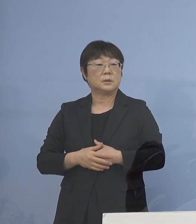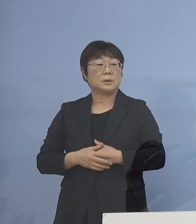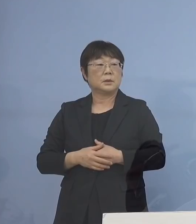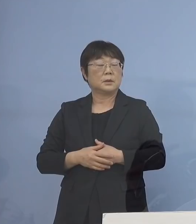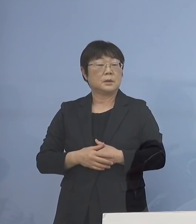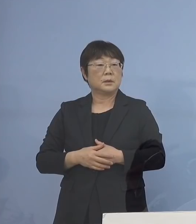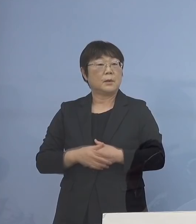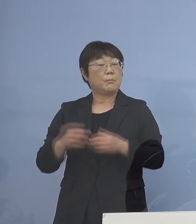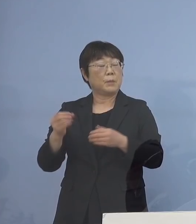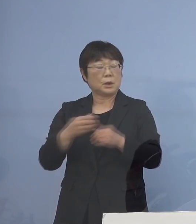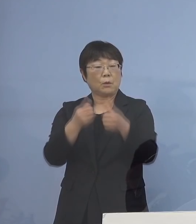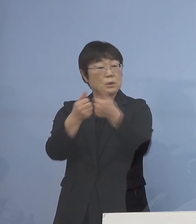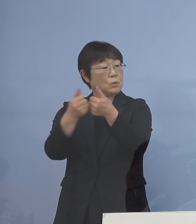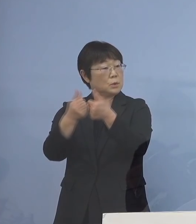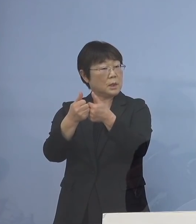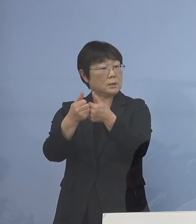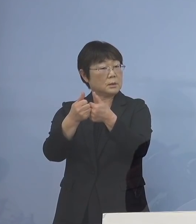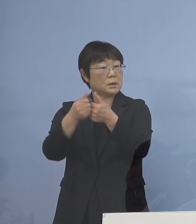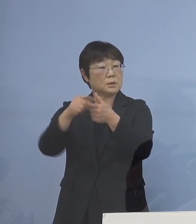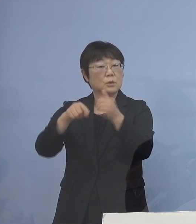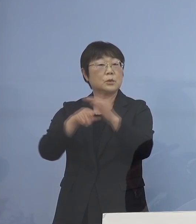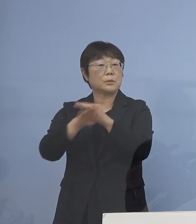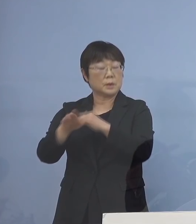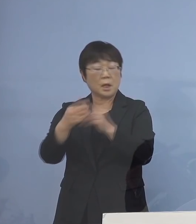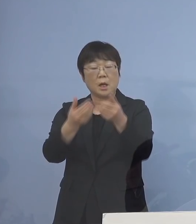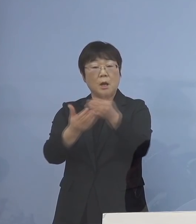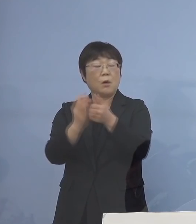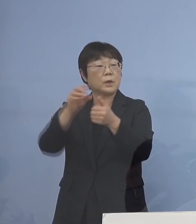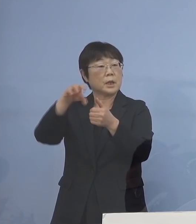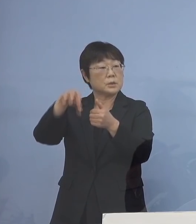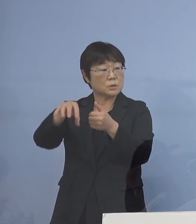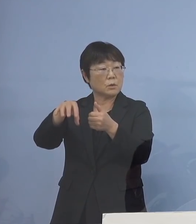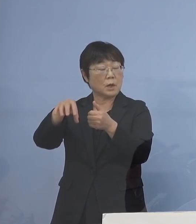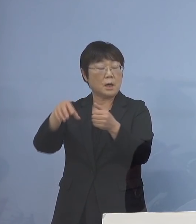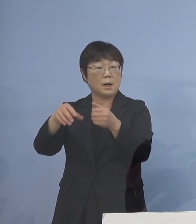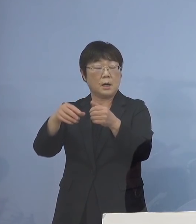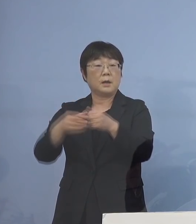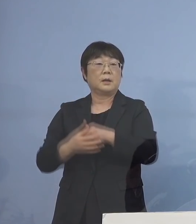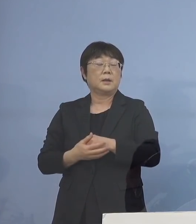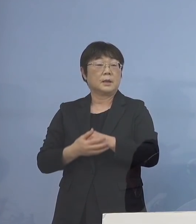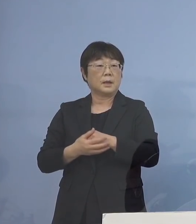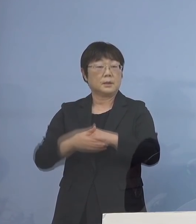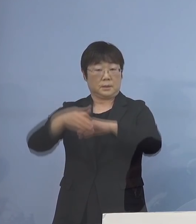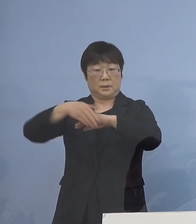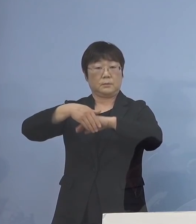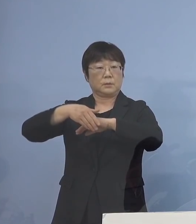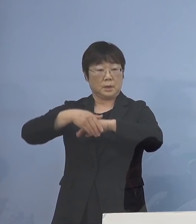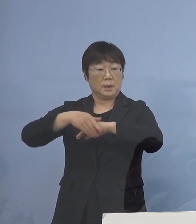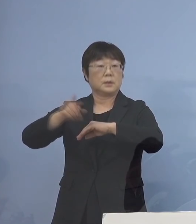あるいはご相談 そこの意味で保健所 徳島保健所が 最大の保健所なものですから